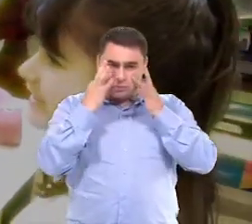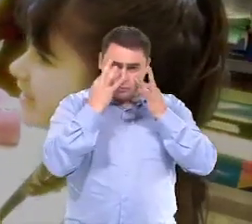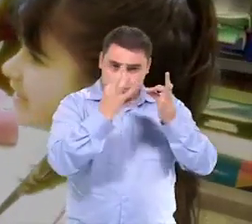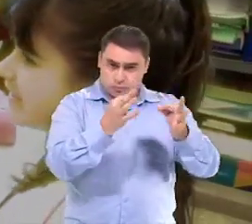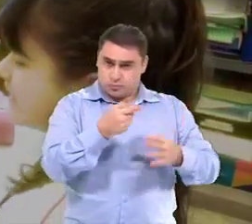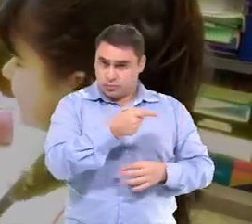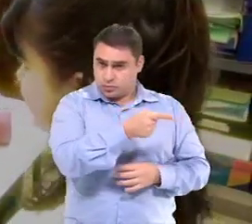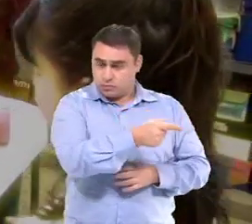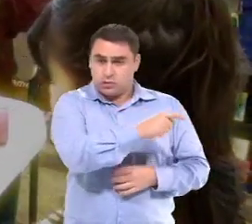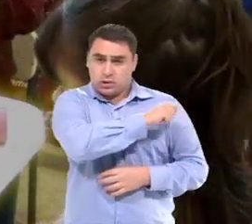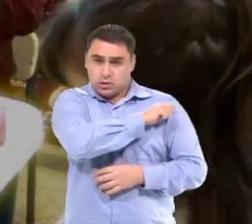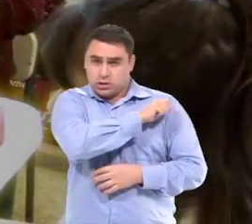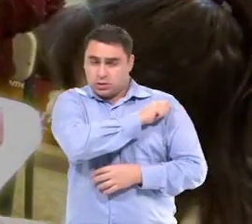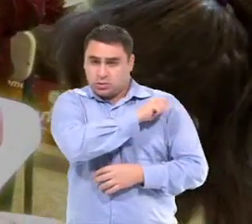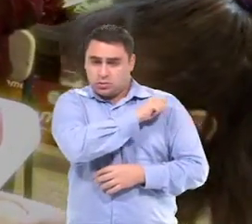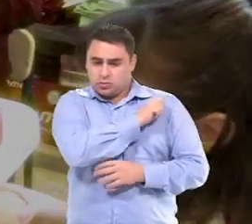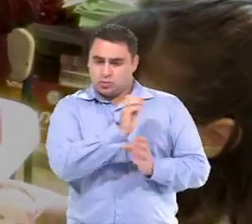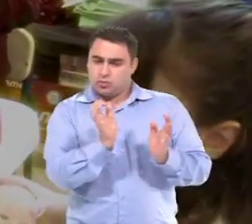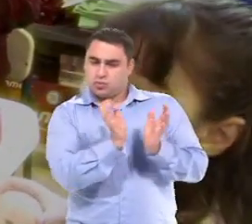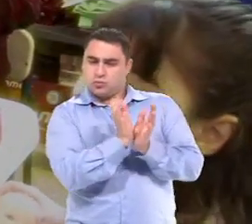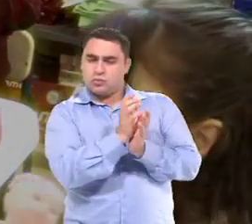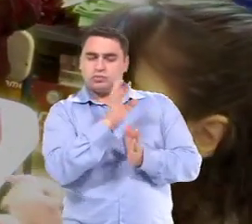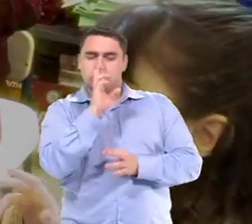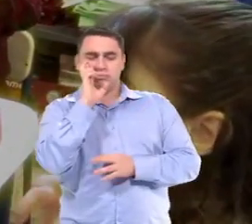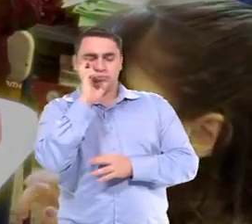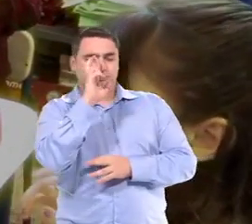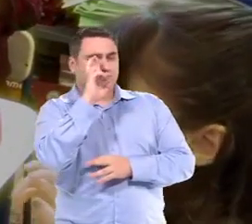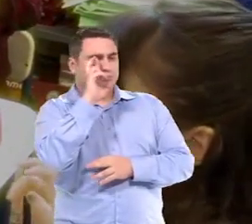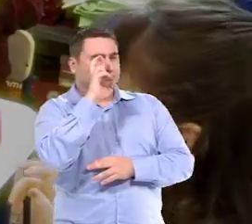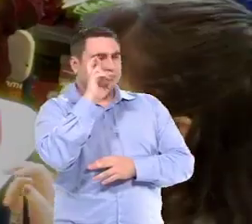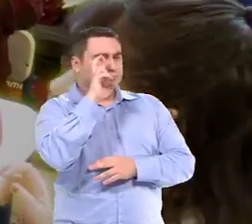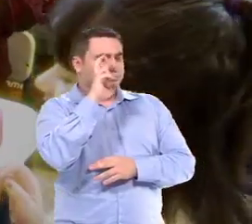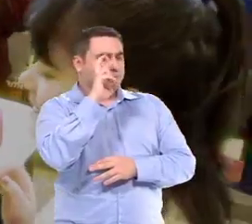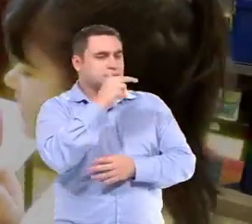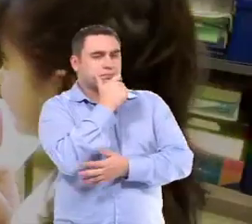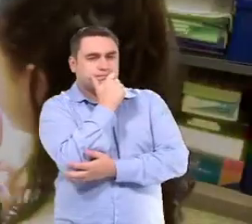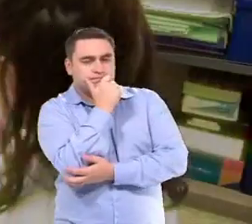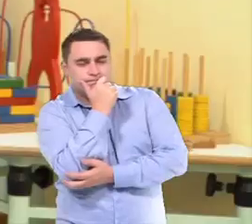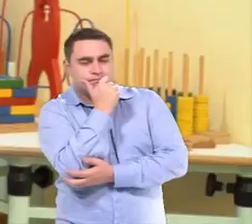Eu entro em sala, eu observo aquele aluno no grupo...